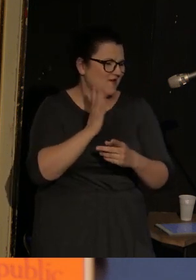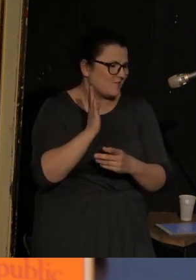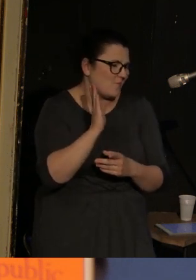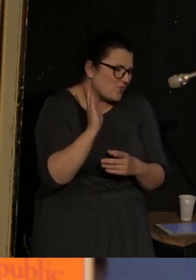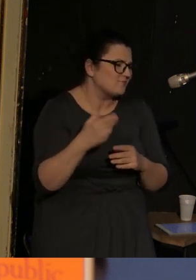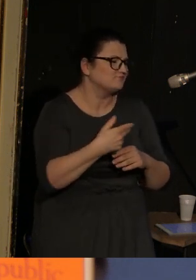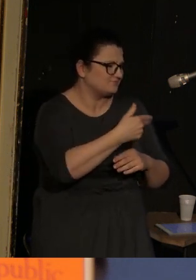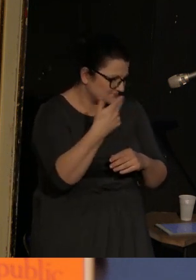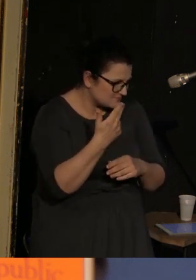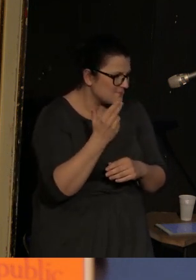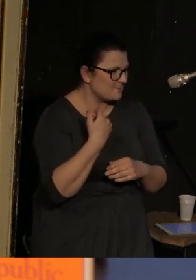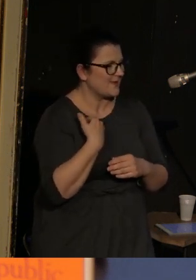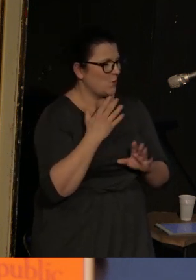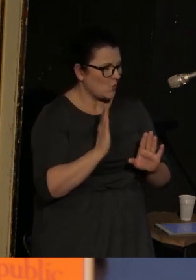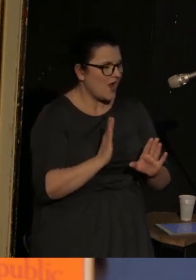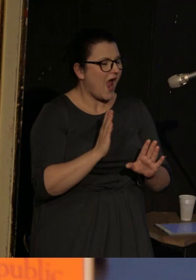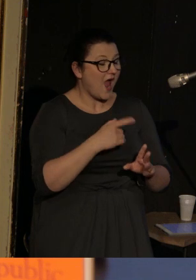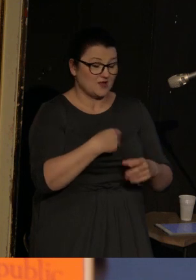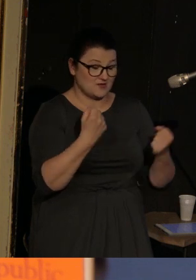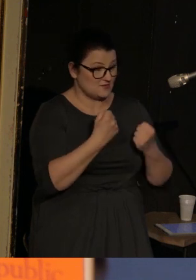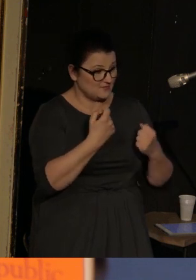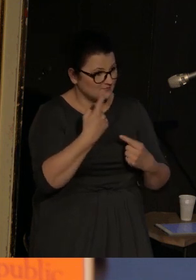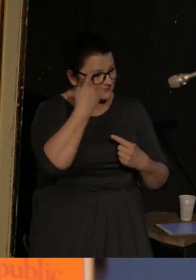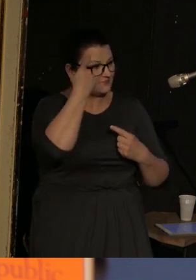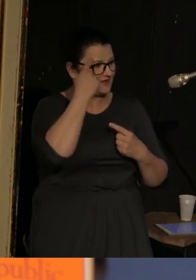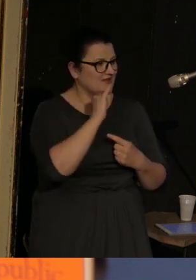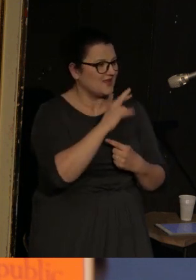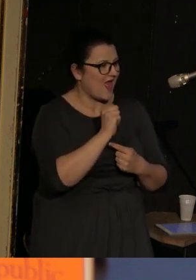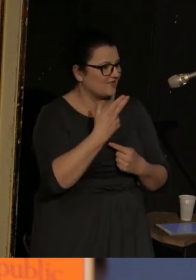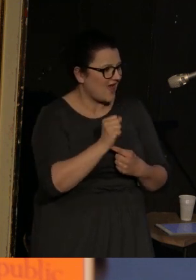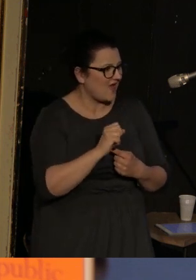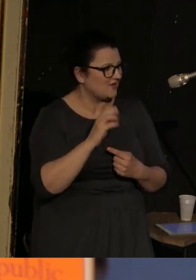szalenie przypomina mi sytuację Iriny Dowhań